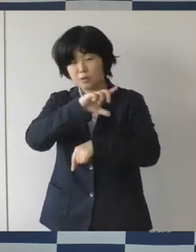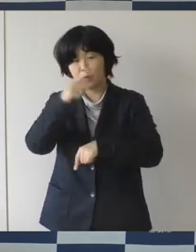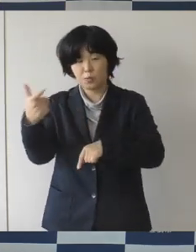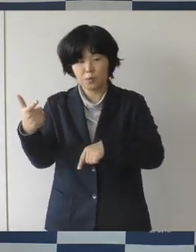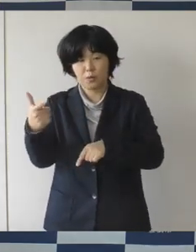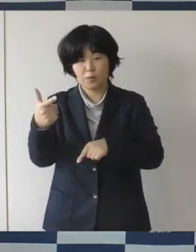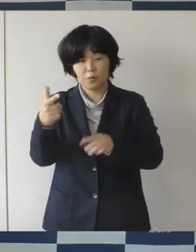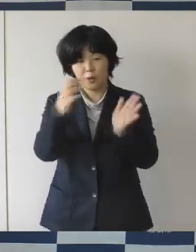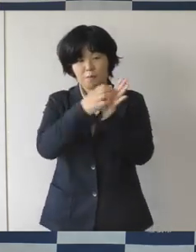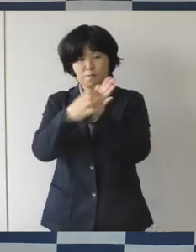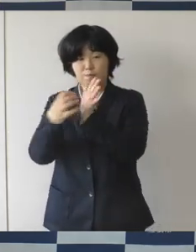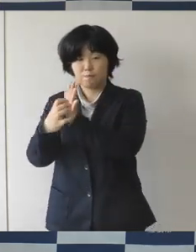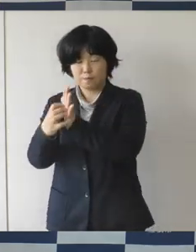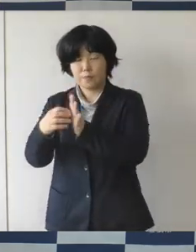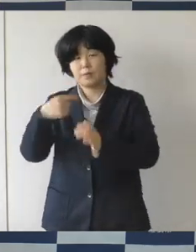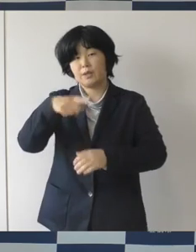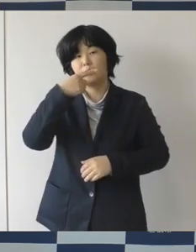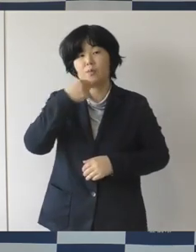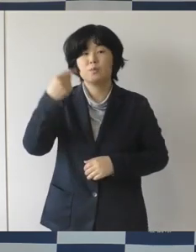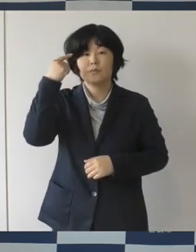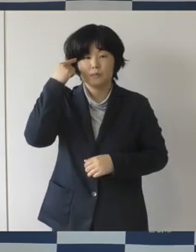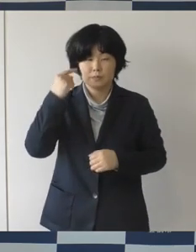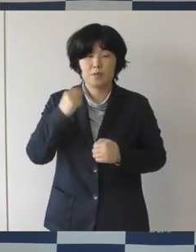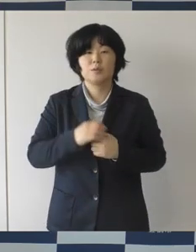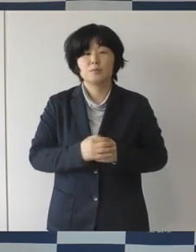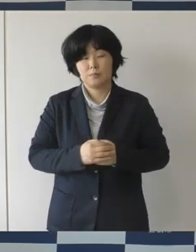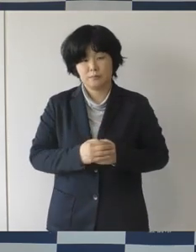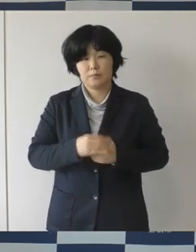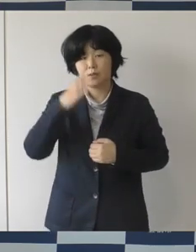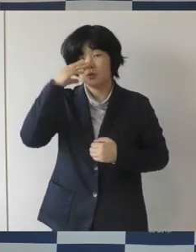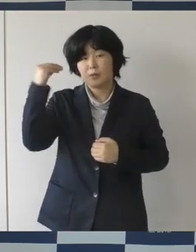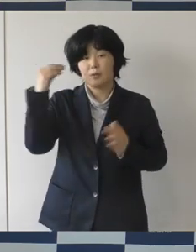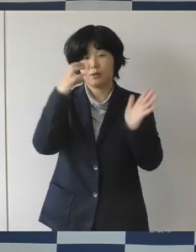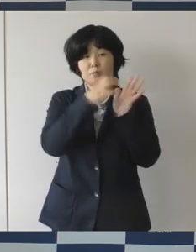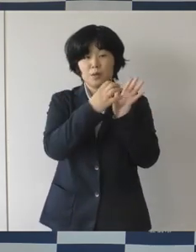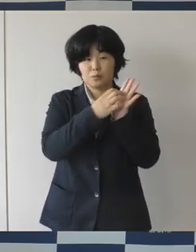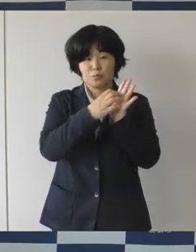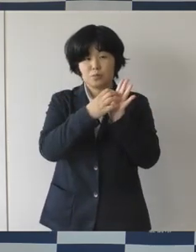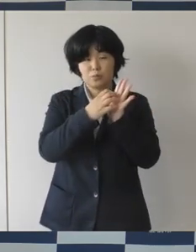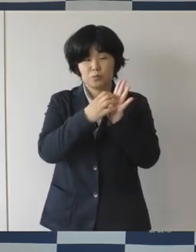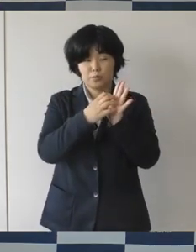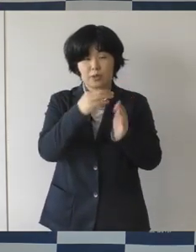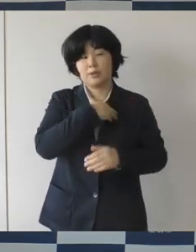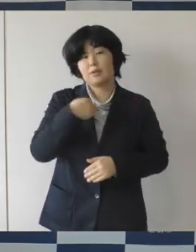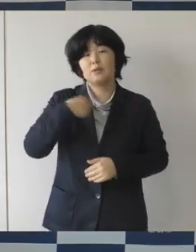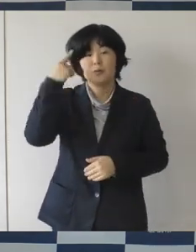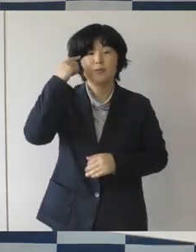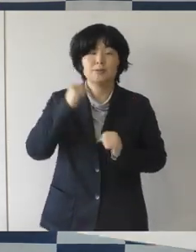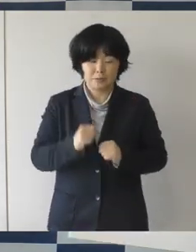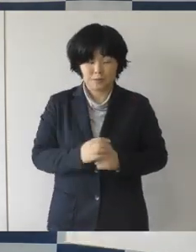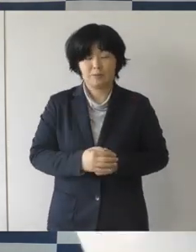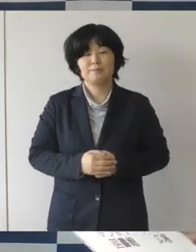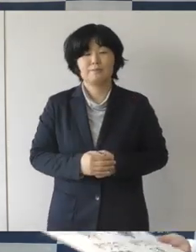素晴らしいロゴマークができたなというふうに思います。